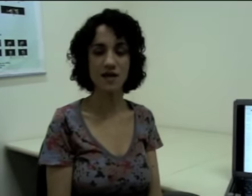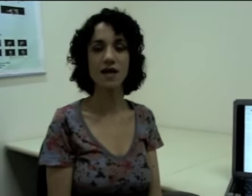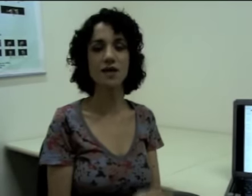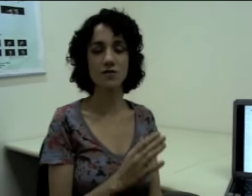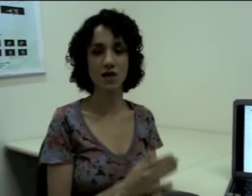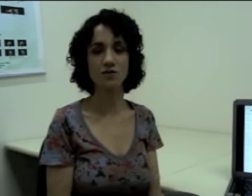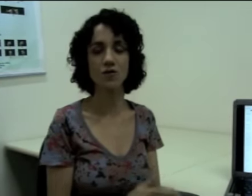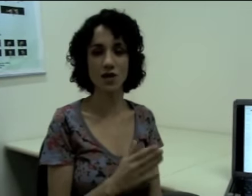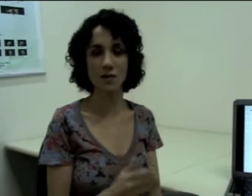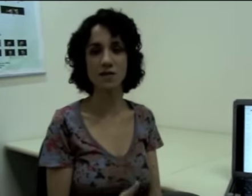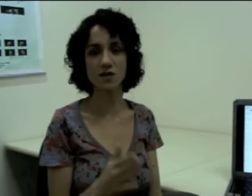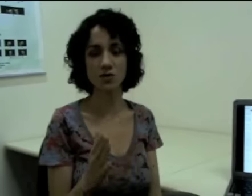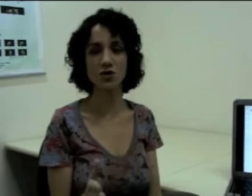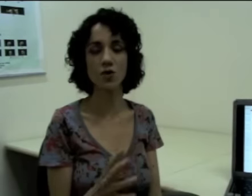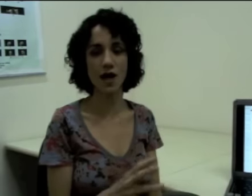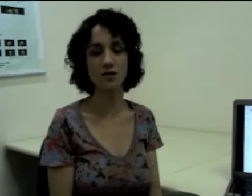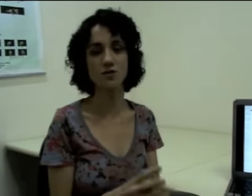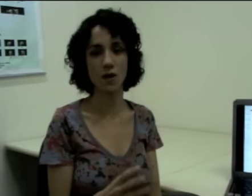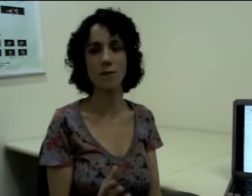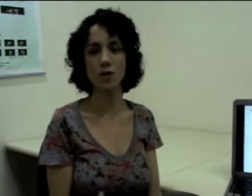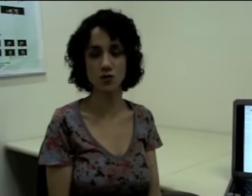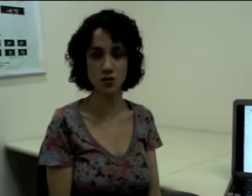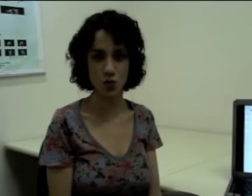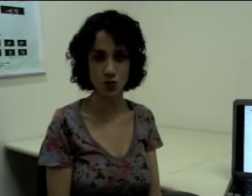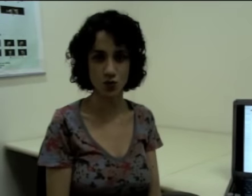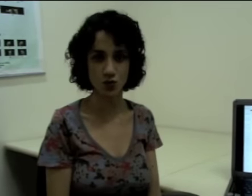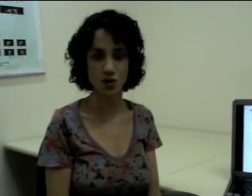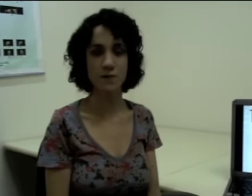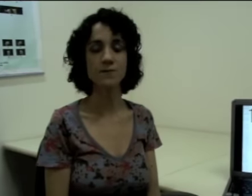que eu tenho os fonemas sendo articulados um após os outros.